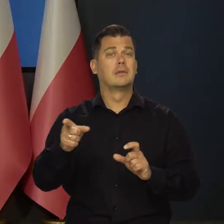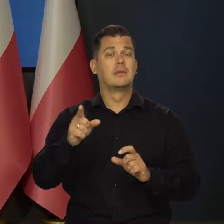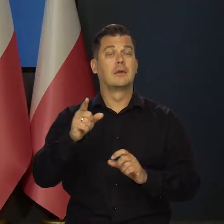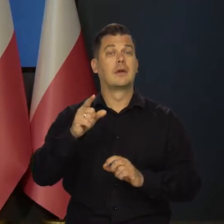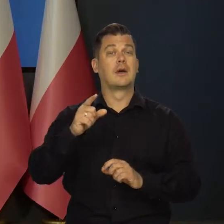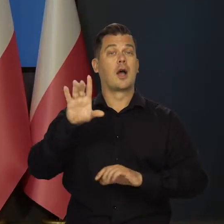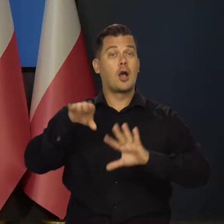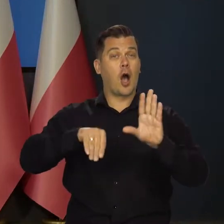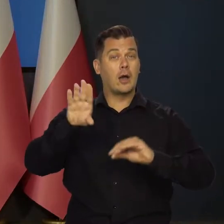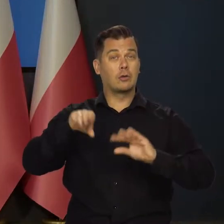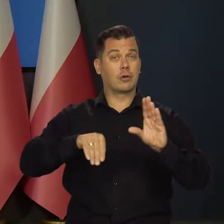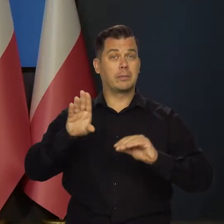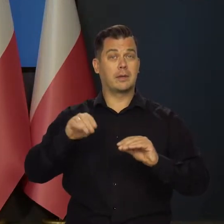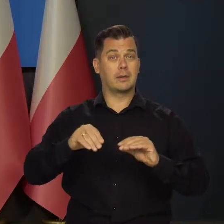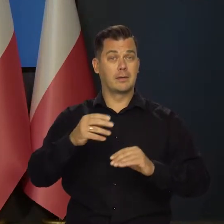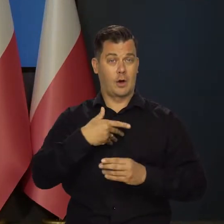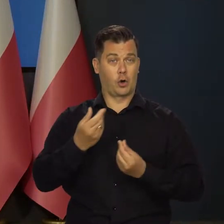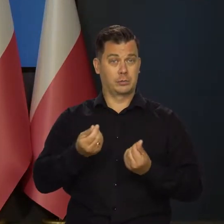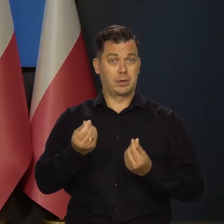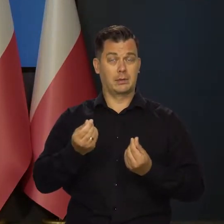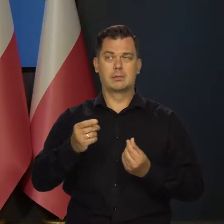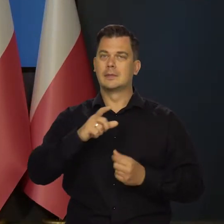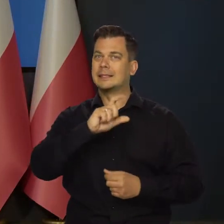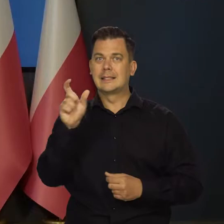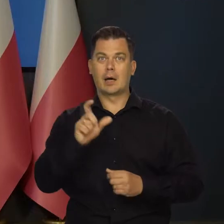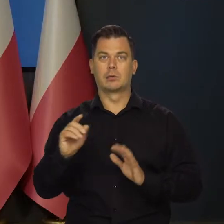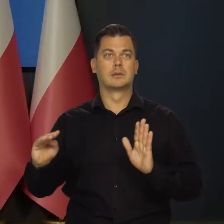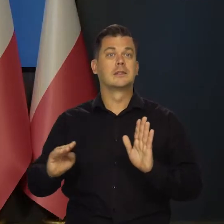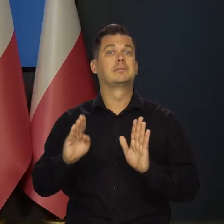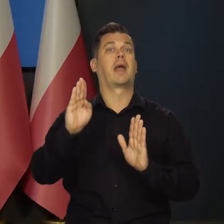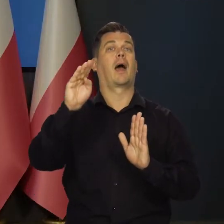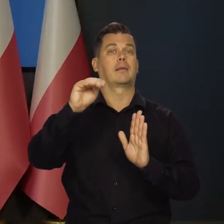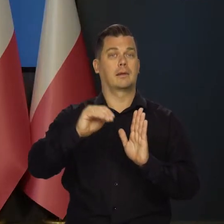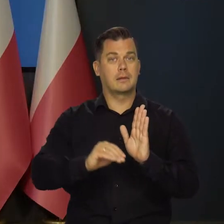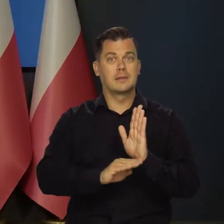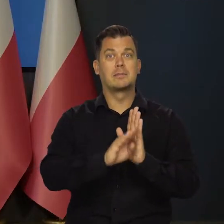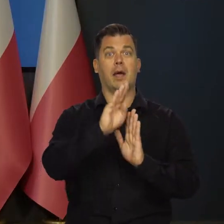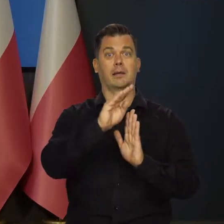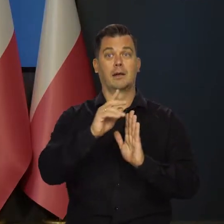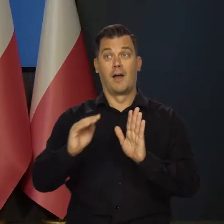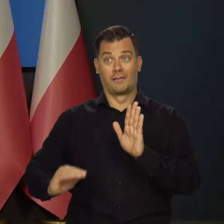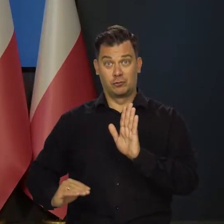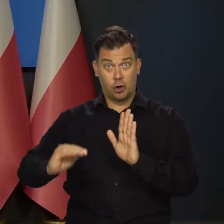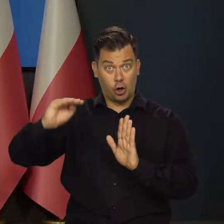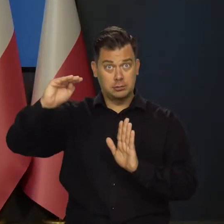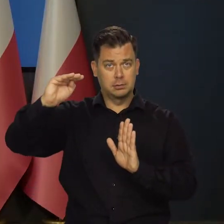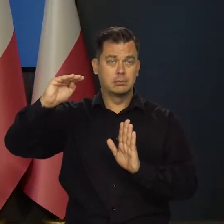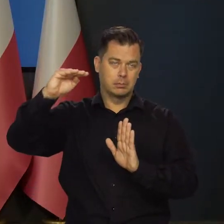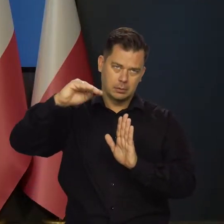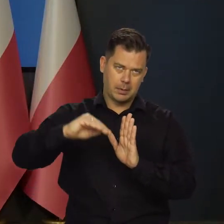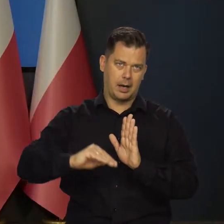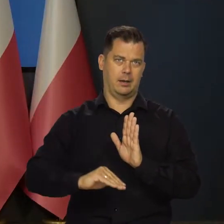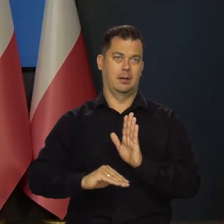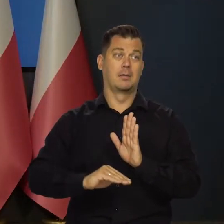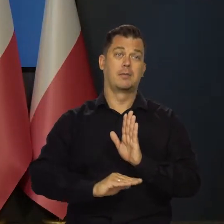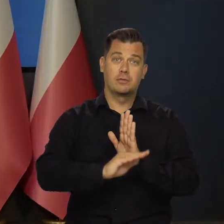że zjawiska w gospodarce mają charakter zmienny? Jak coś rośnie, to potem maleje.